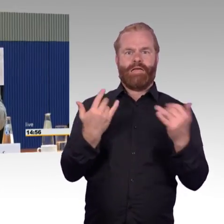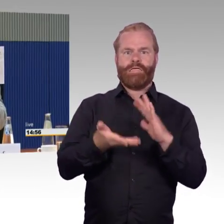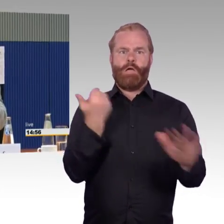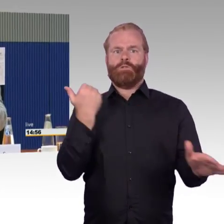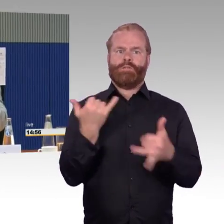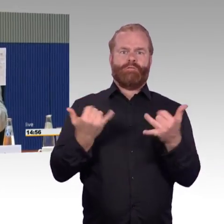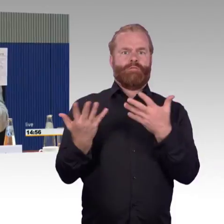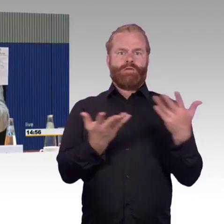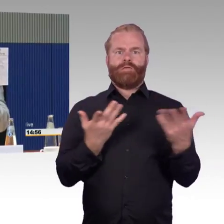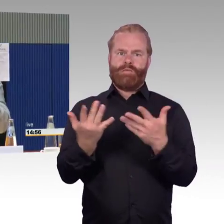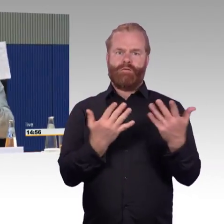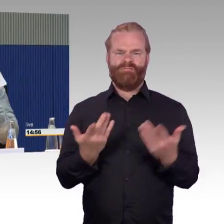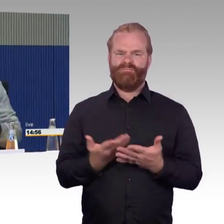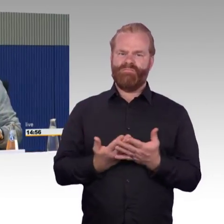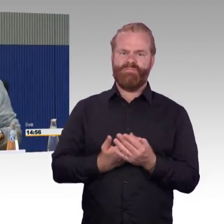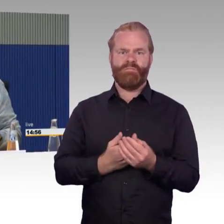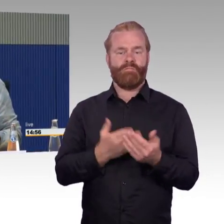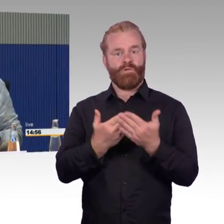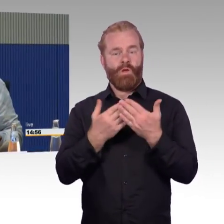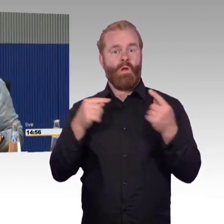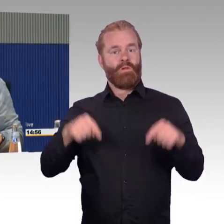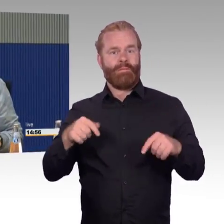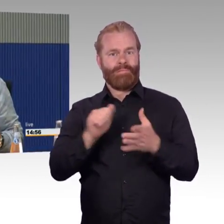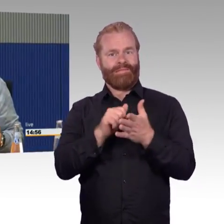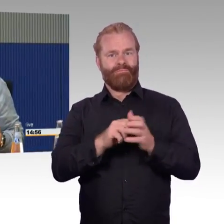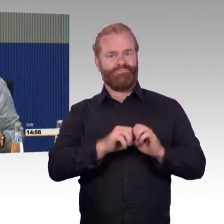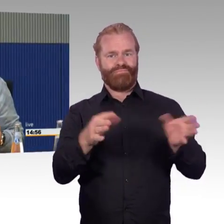Beim vorletzten Mal musste die Feuerwehr eine Rampe bauen,